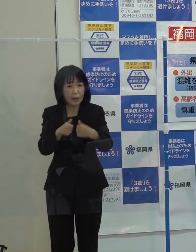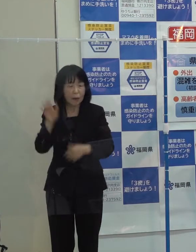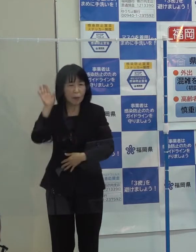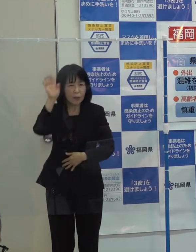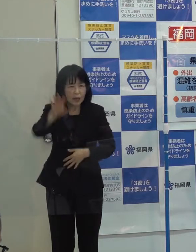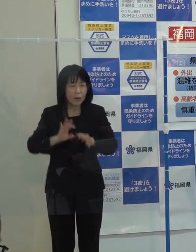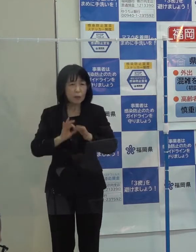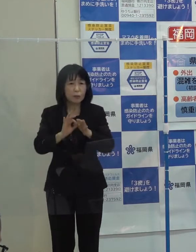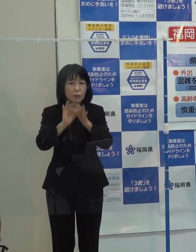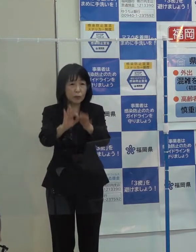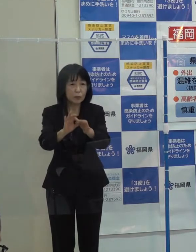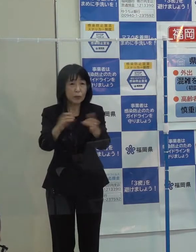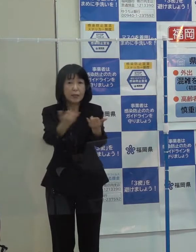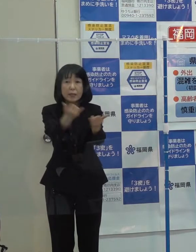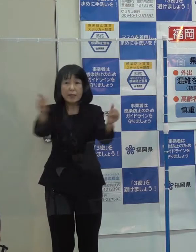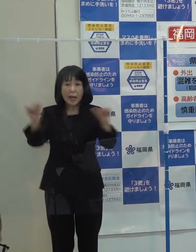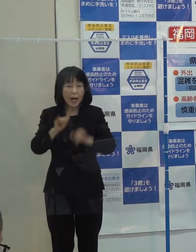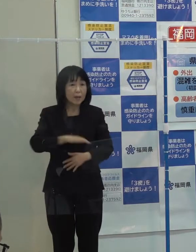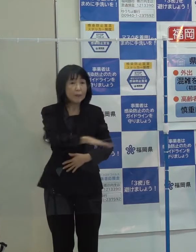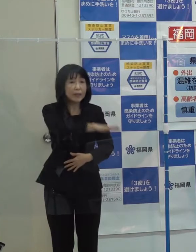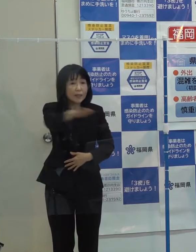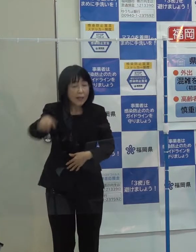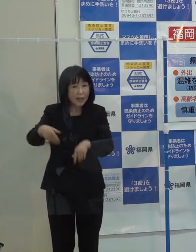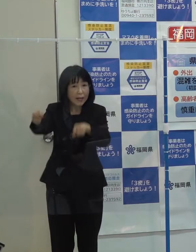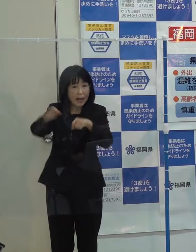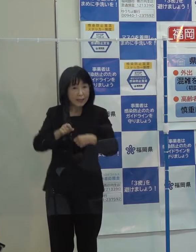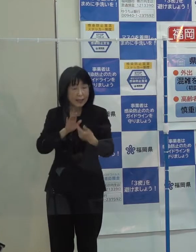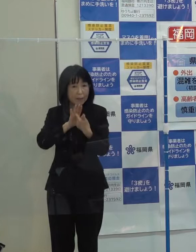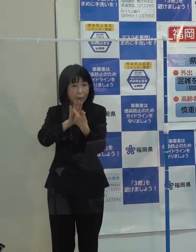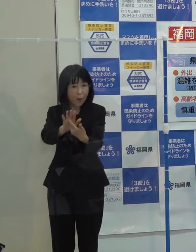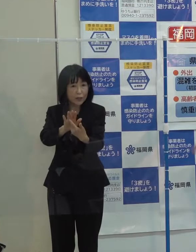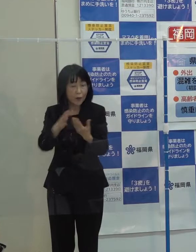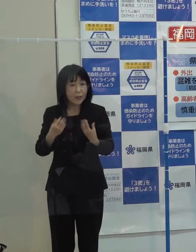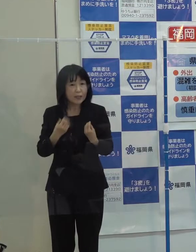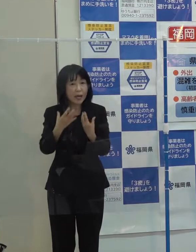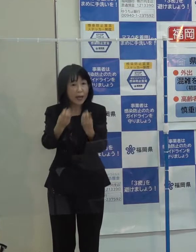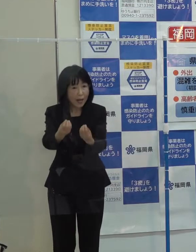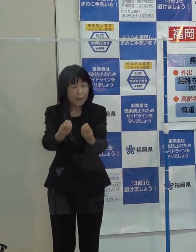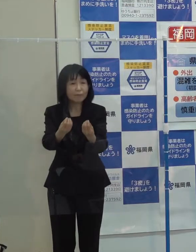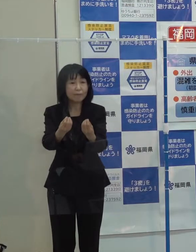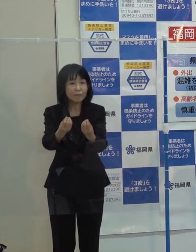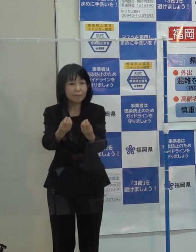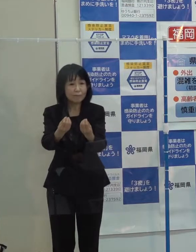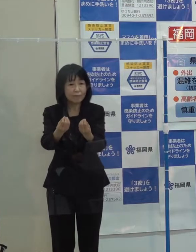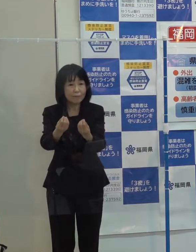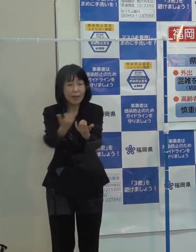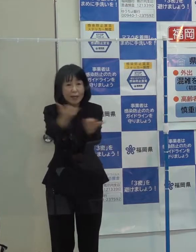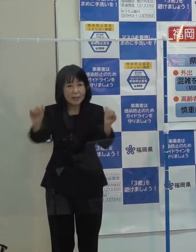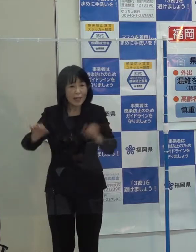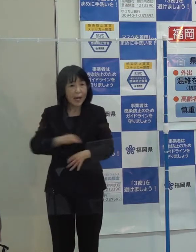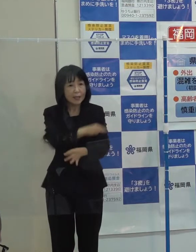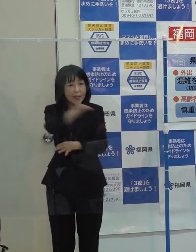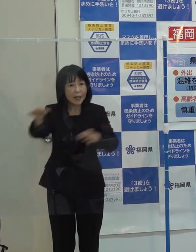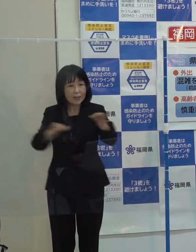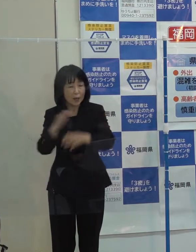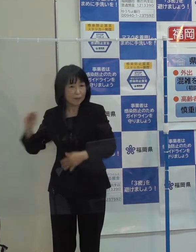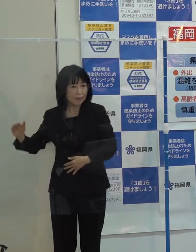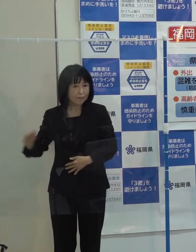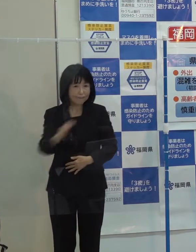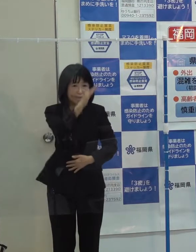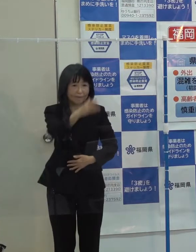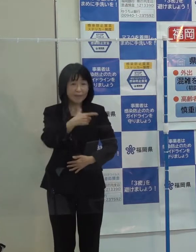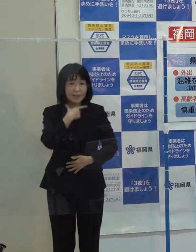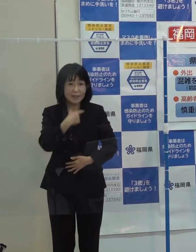社会全体で感染防止を図りながら 着実に社会経済活動のレベルを上げていきたいと考えています